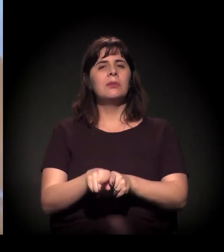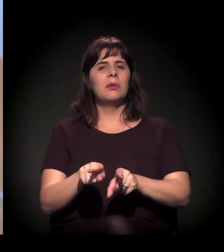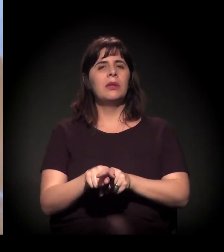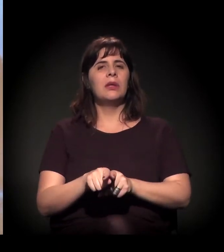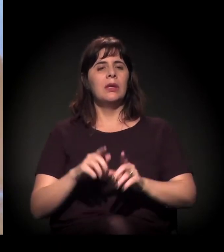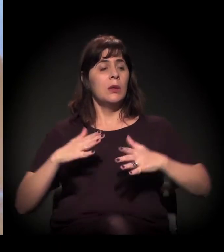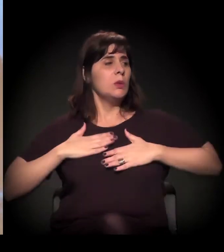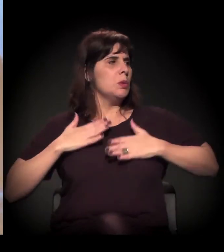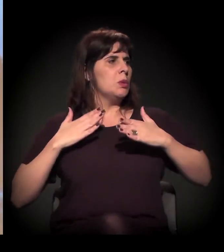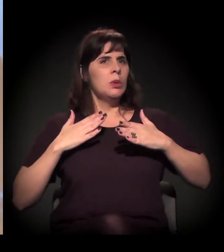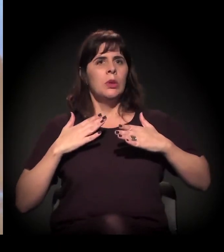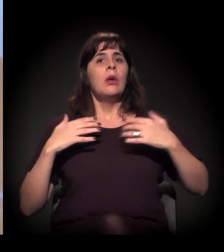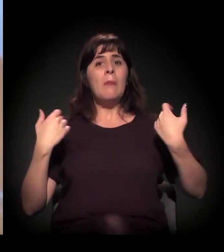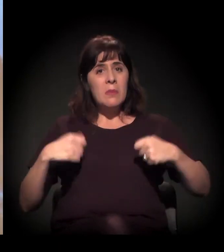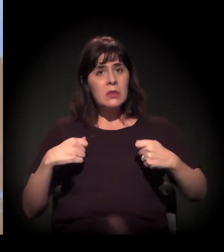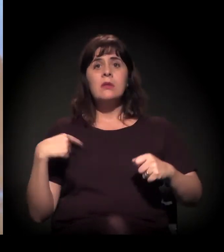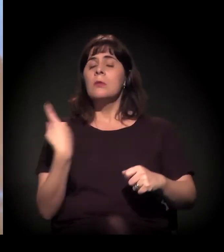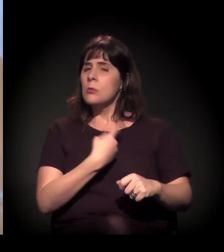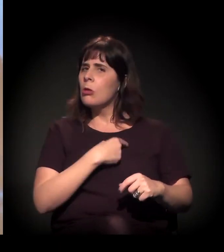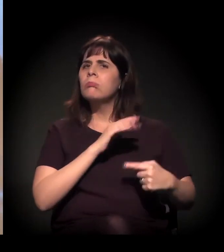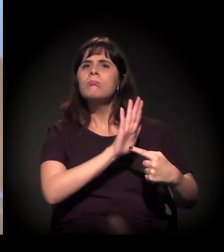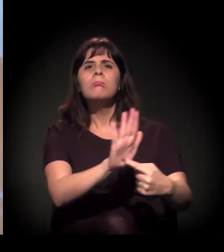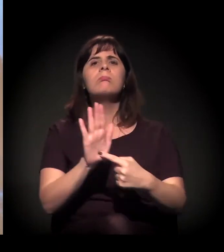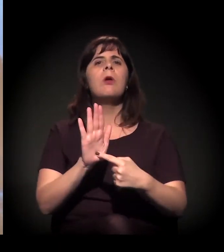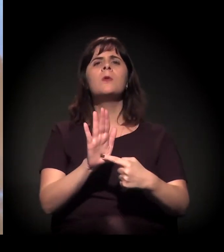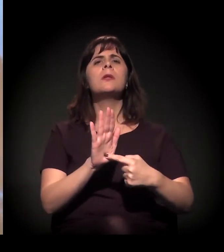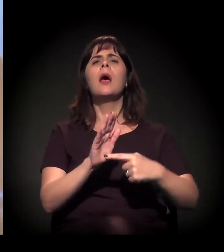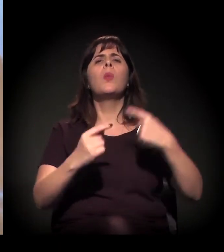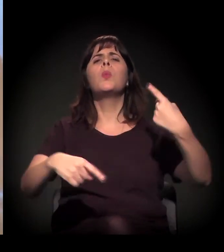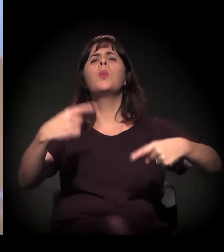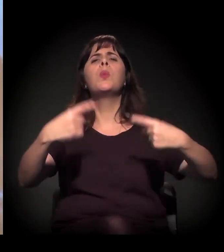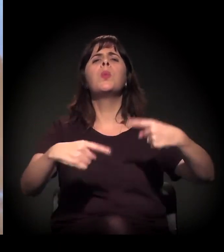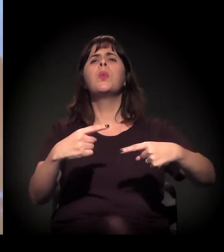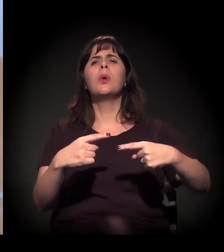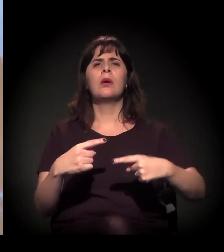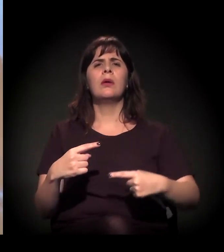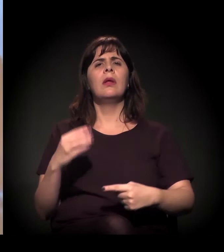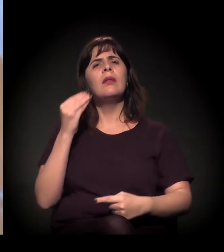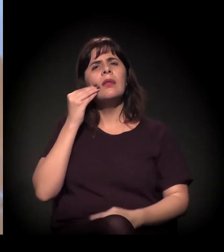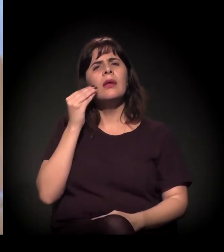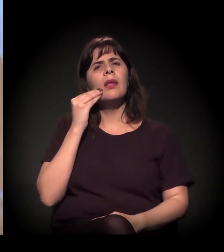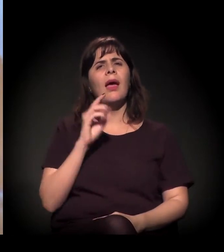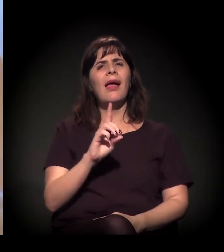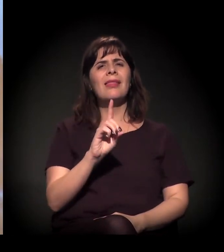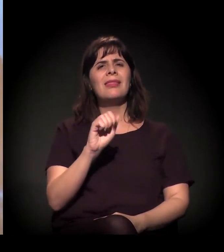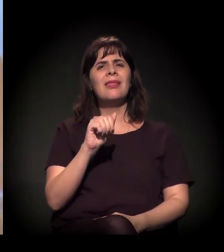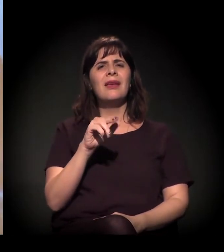de a gente discutir o que é isto, discutir o que é redução de danos... Porque é isto, o João Dória começou com este papo